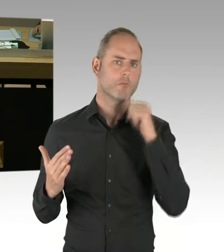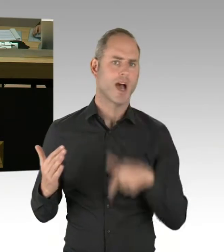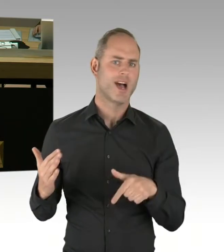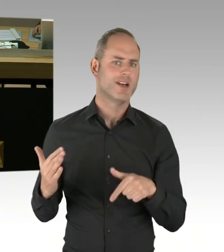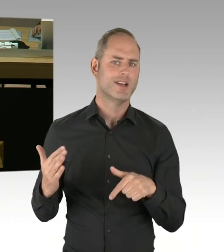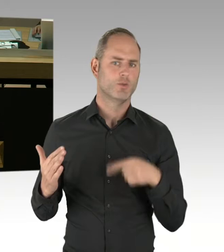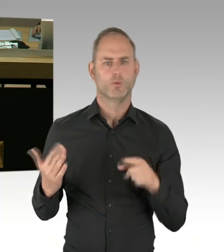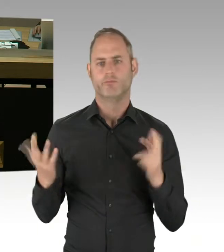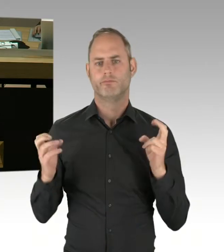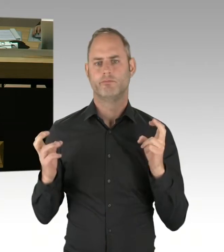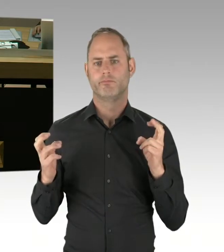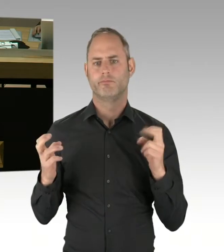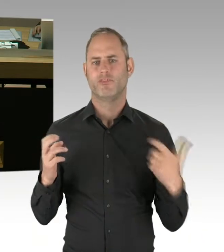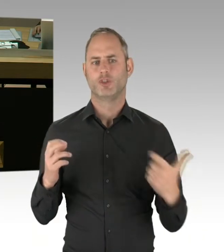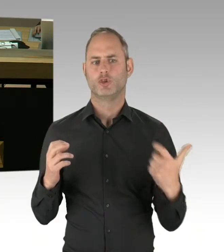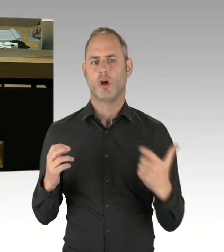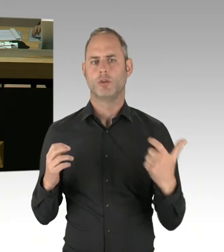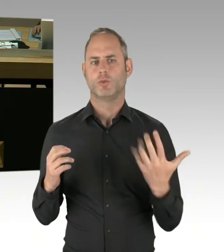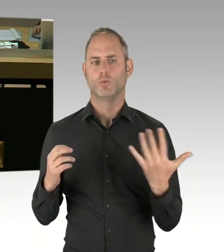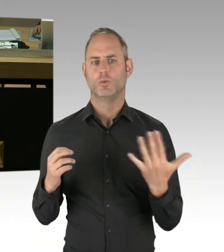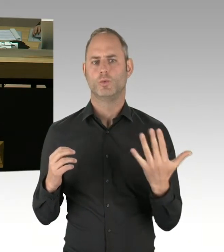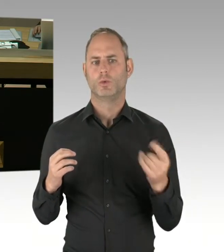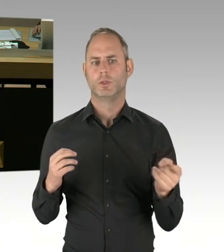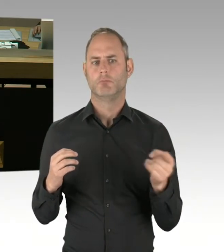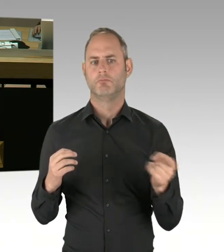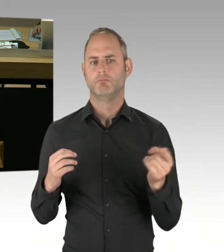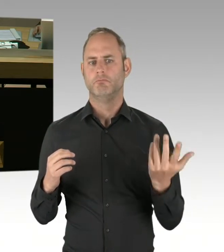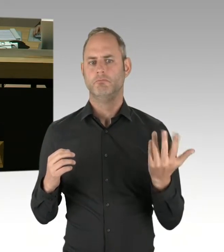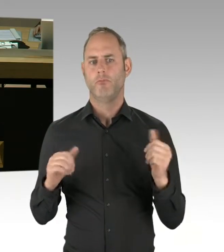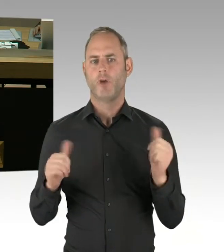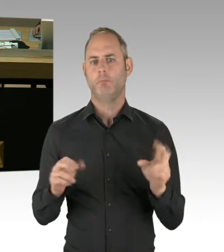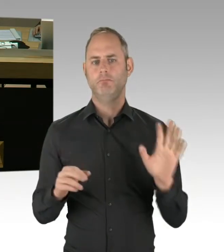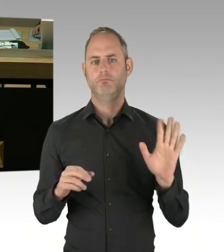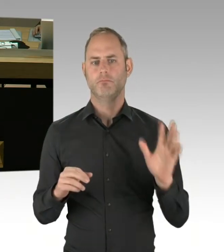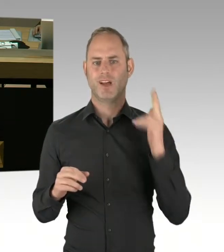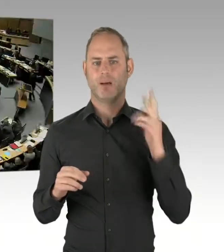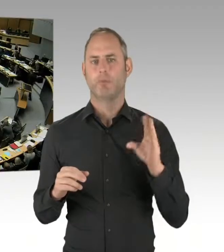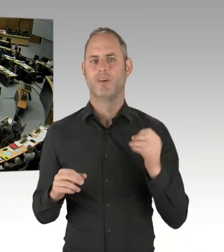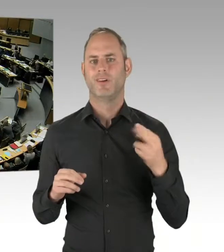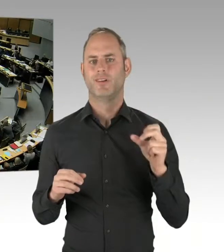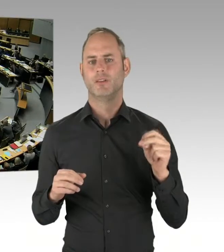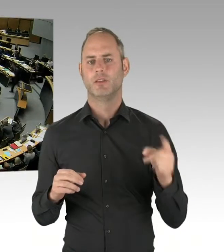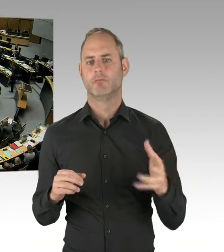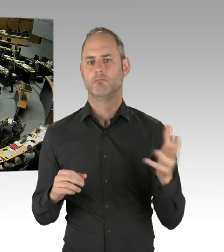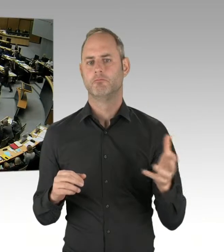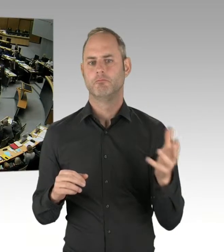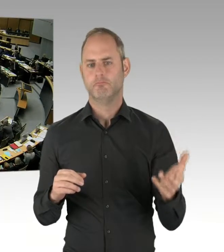Mit anderen Worten: Können wir am 17. Mai fest mit der Unterzeichnung dieses Paktes rechnen? (Beifall)